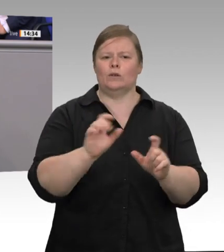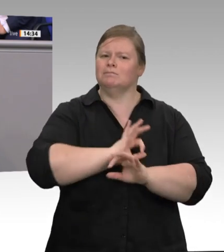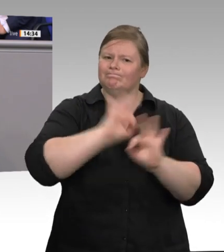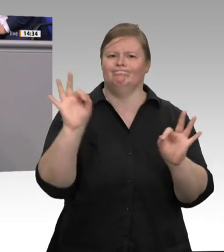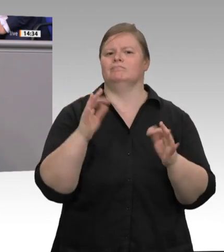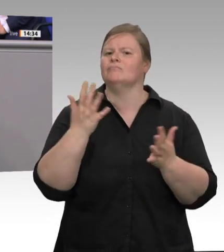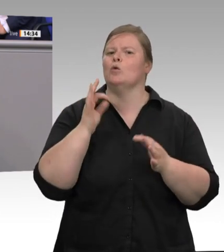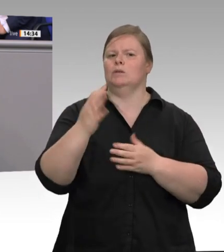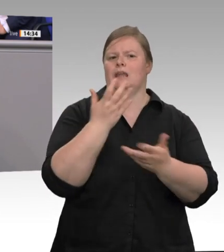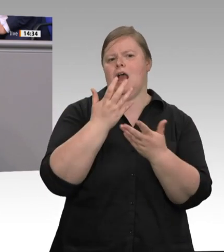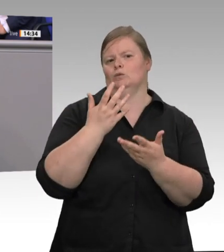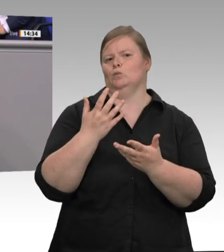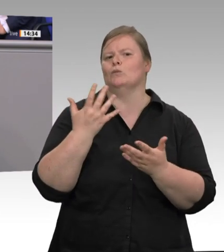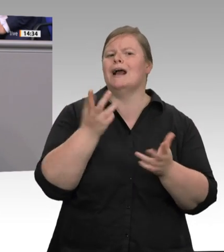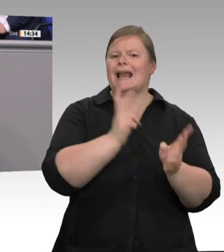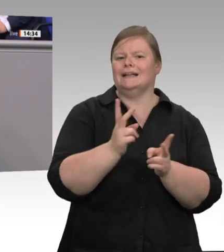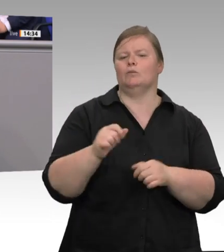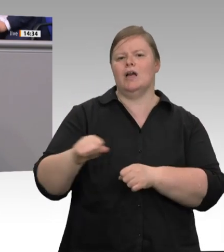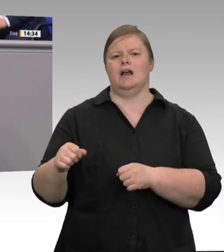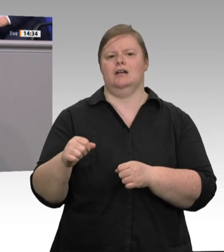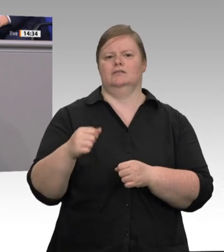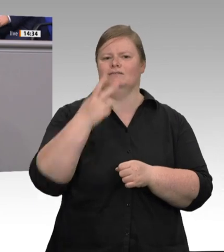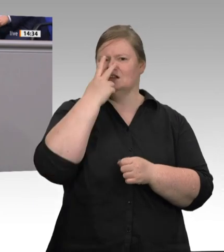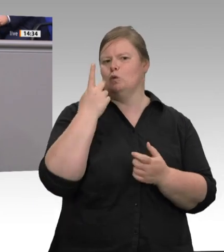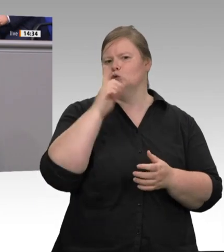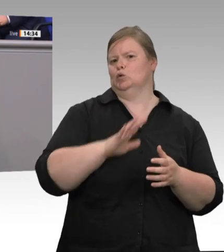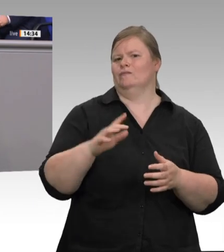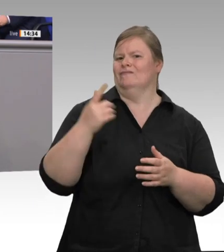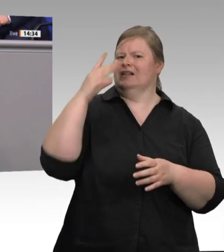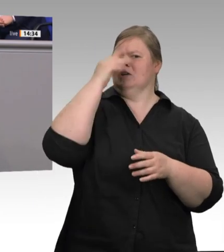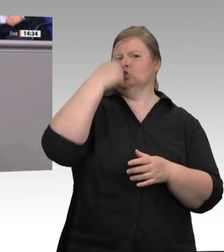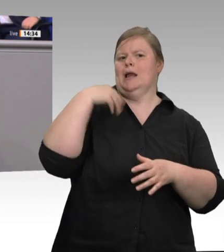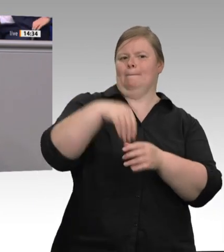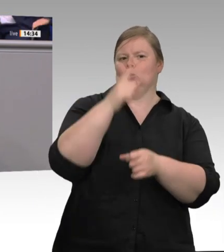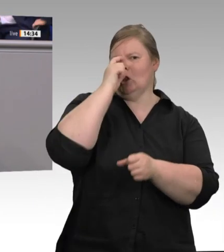die Planstellen auf die Straße bringen. Wir brauchen einen IT-gestützten Datenaustausch